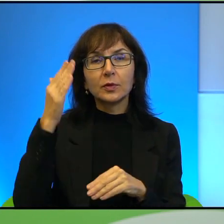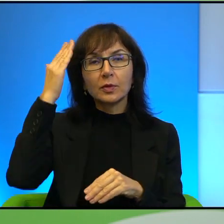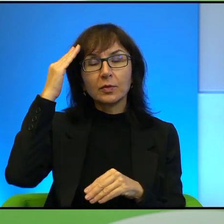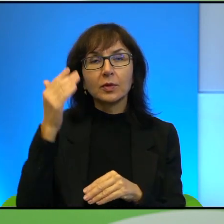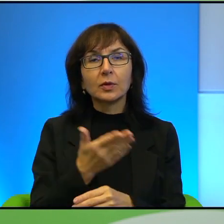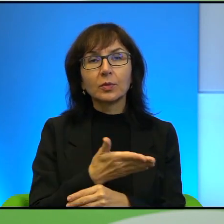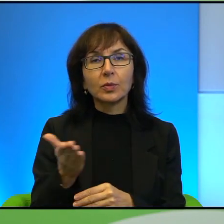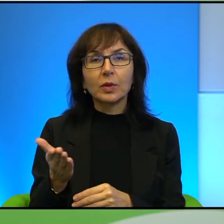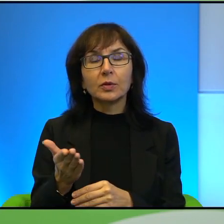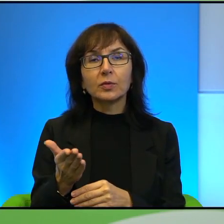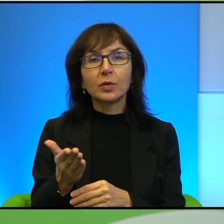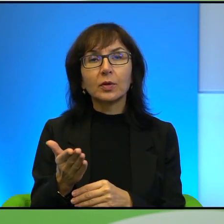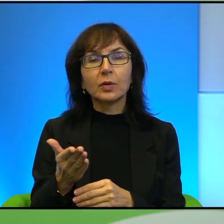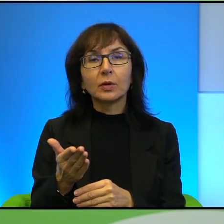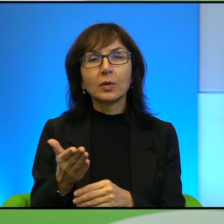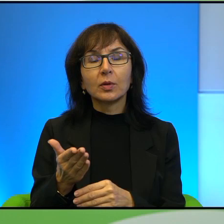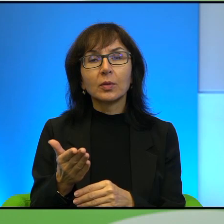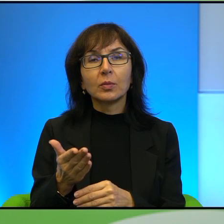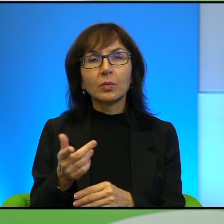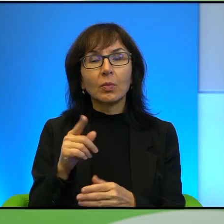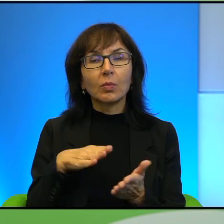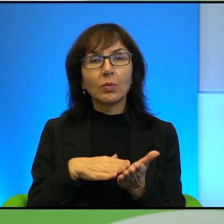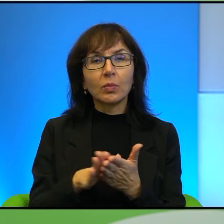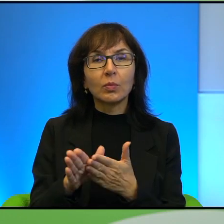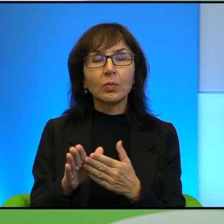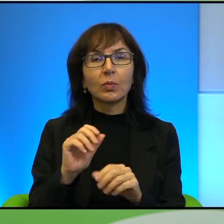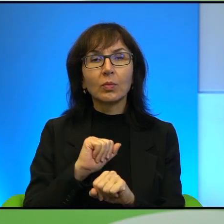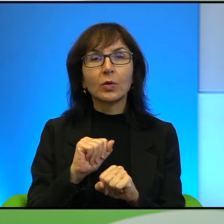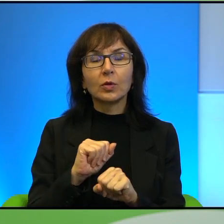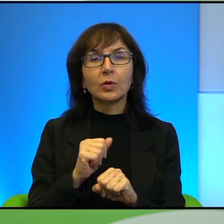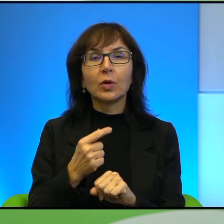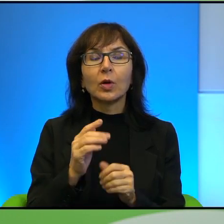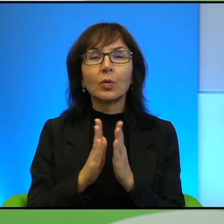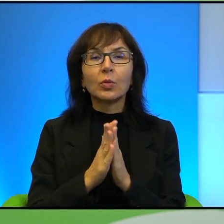tutaj zaczniecie bronić. Proszę powiedzieć mi, bardzo jestem